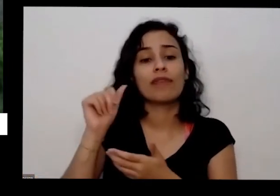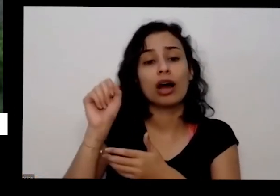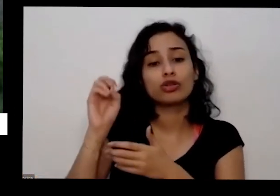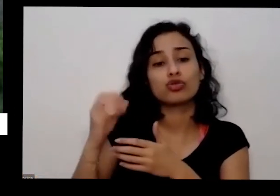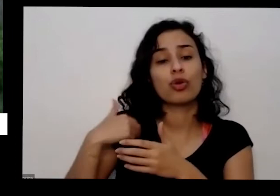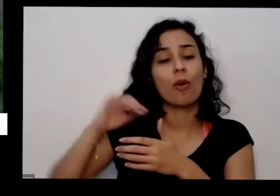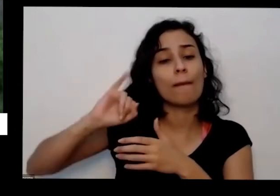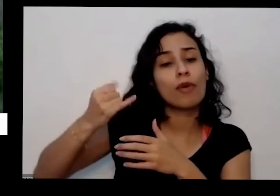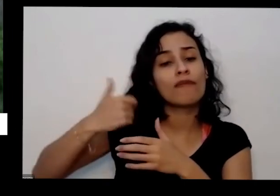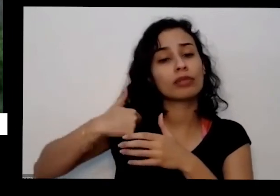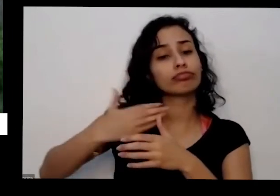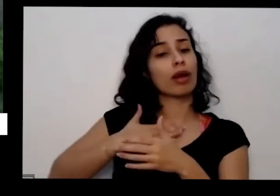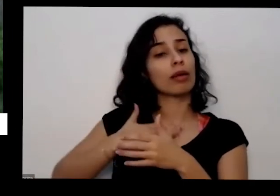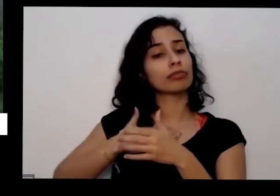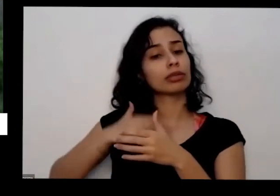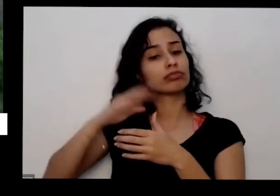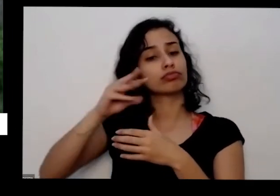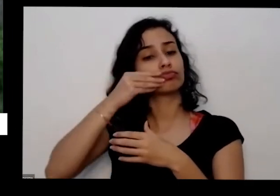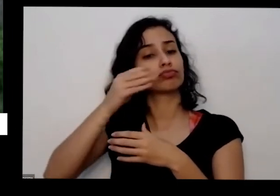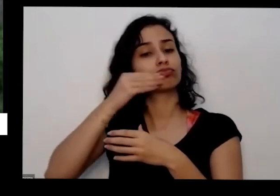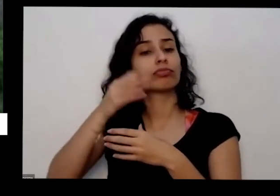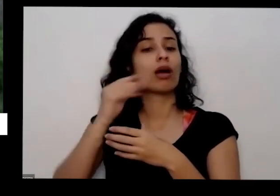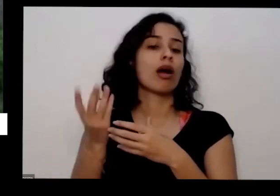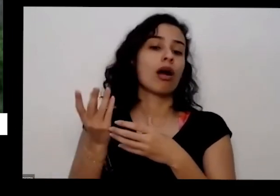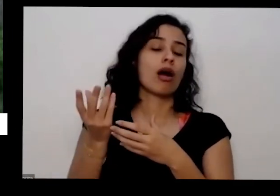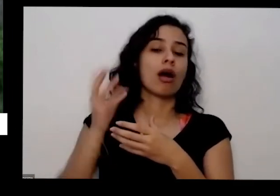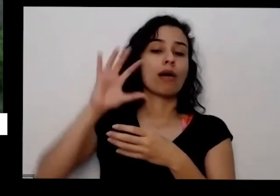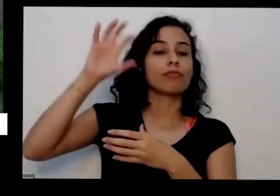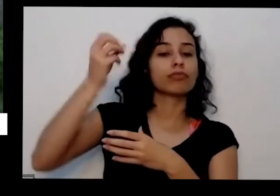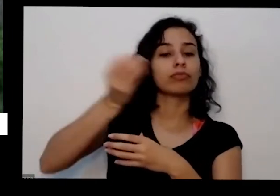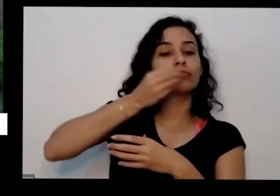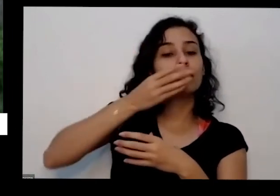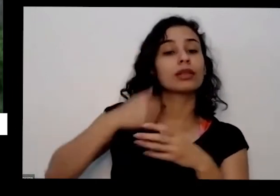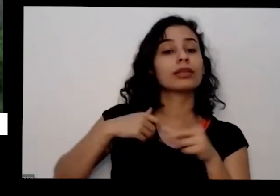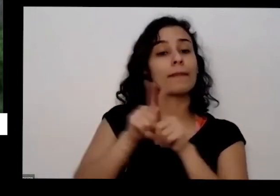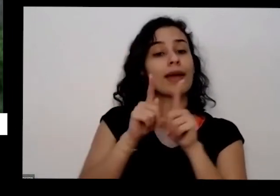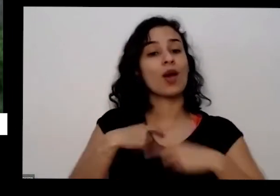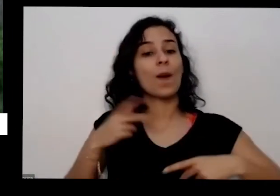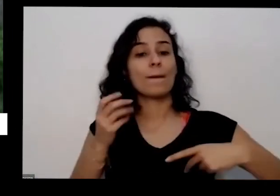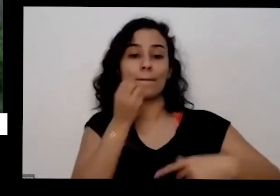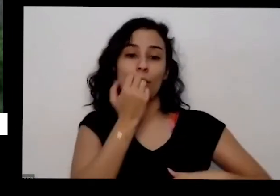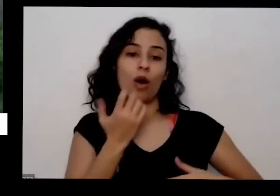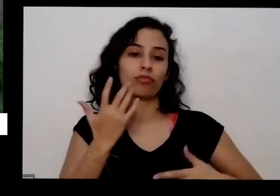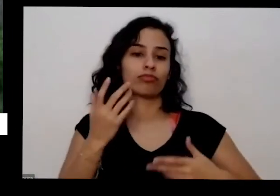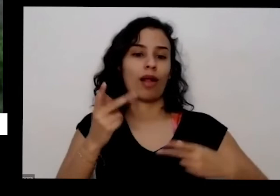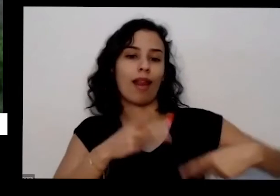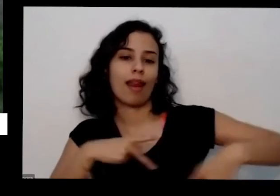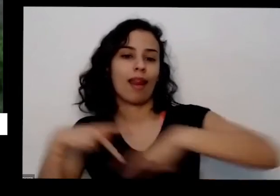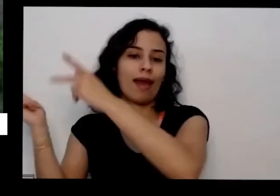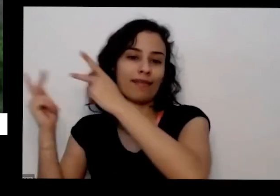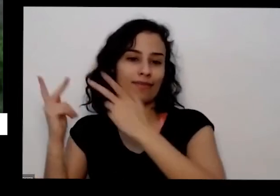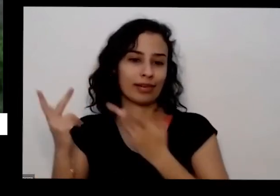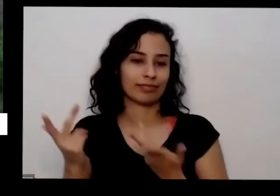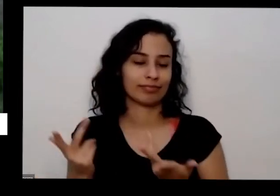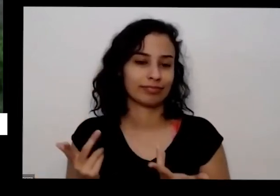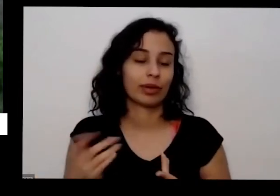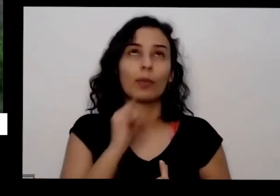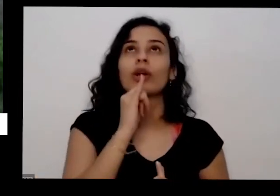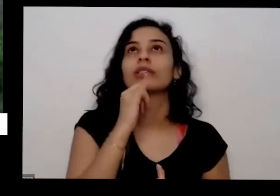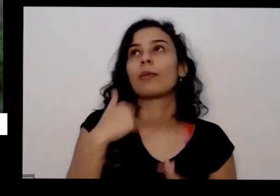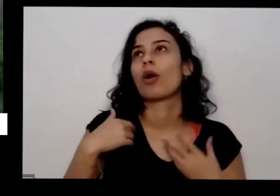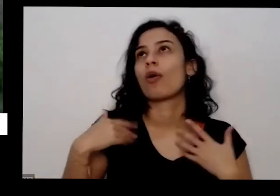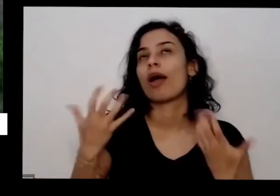também para para propostas que eu faço por aí para cidade então eu vou para uma horta e eu vá levo o